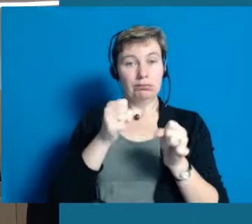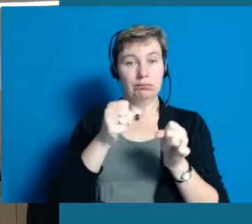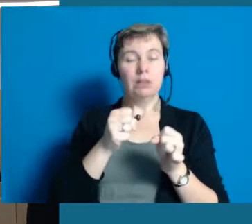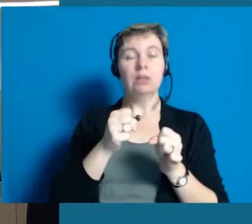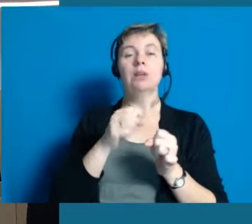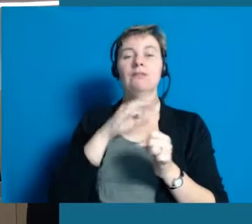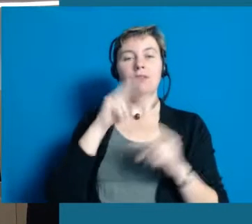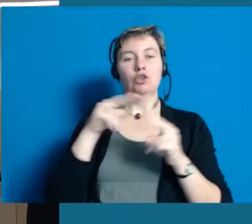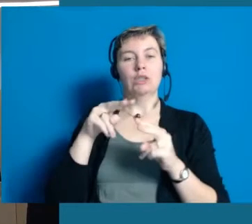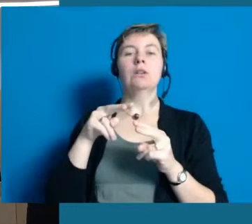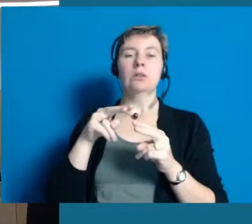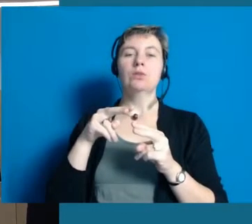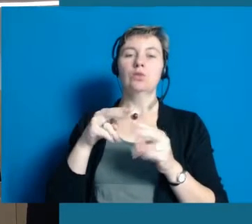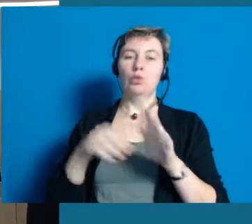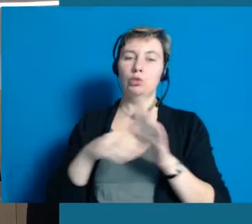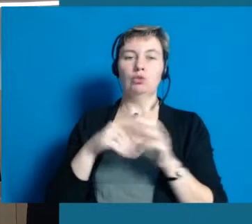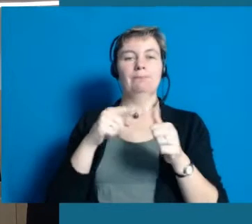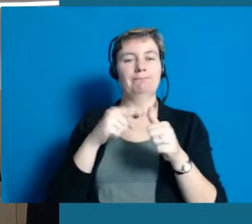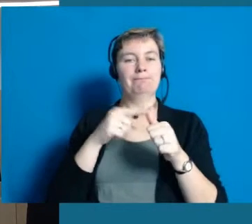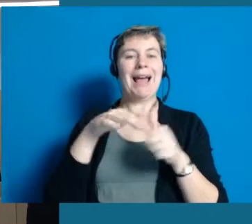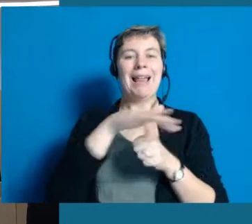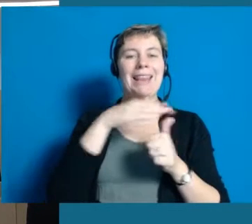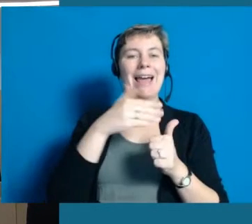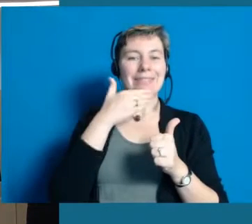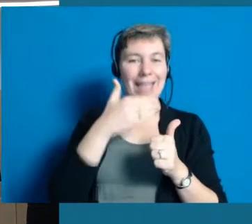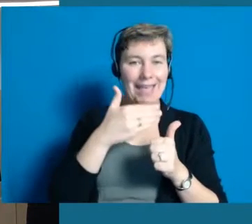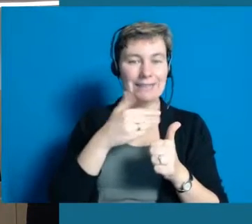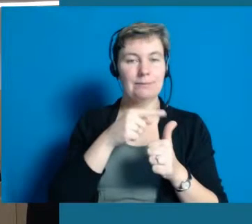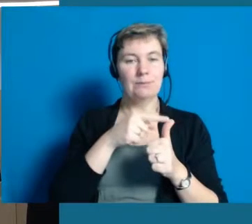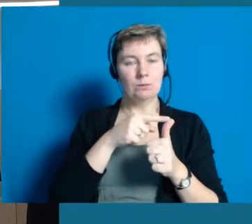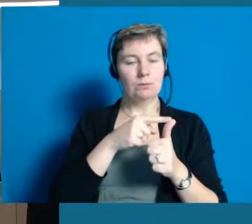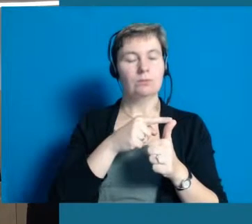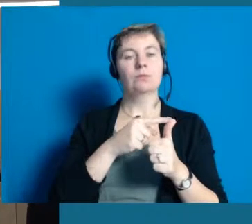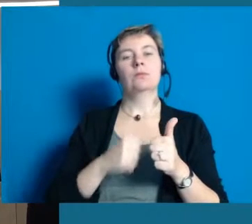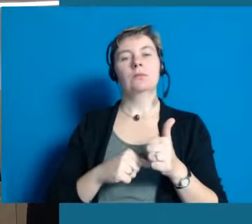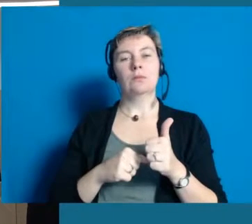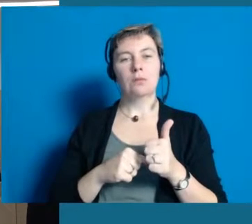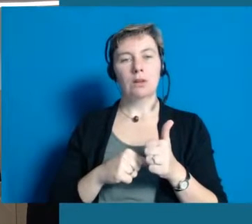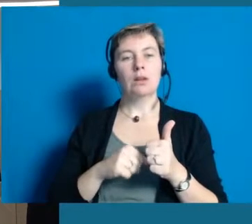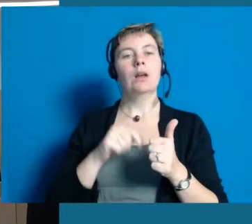und auch nicht nur mit der Unterstützung des Landes Hessen und der Initiierung vom Land Hessen,